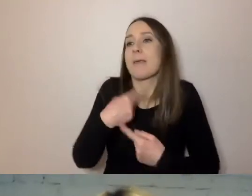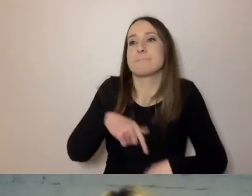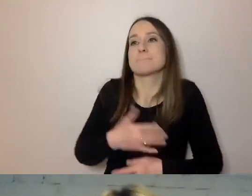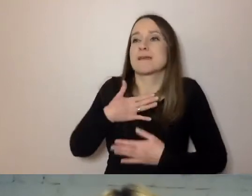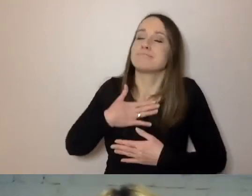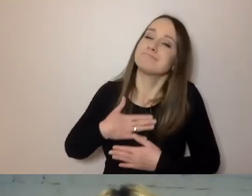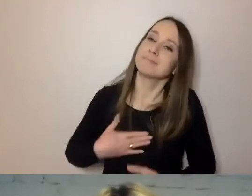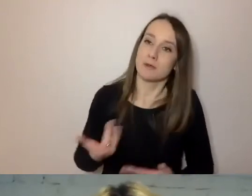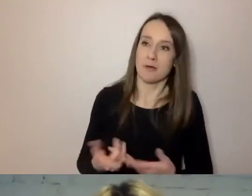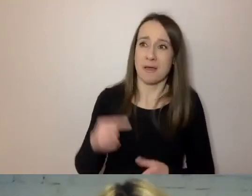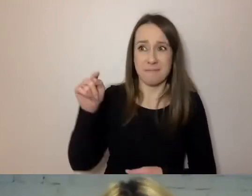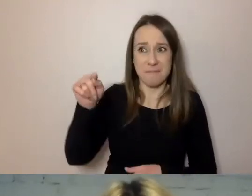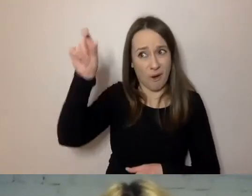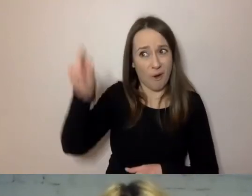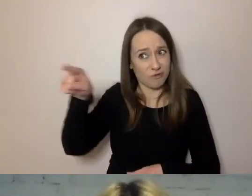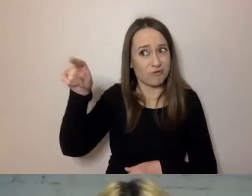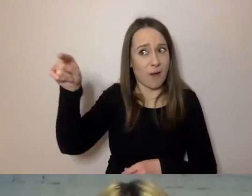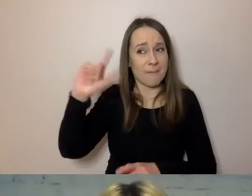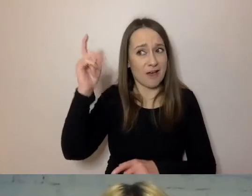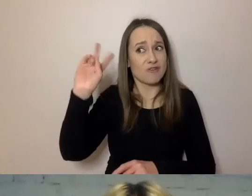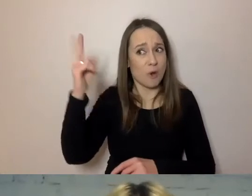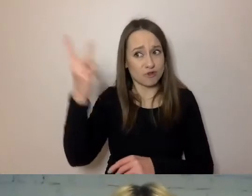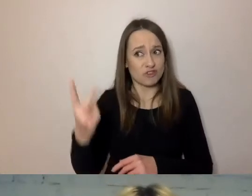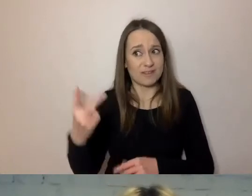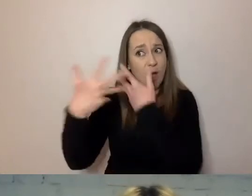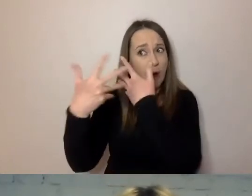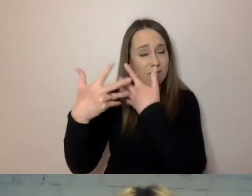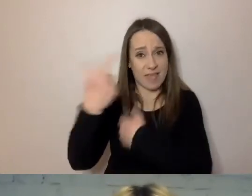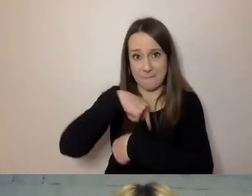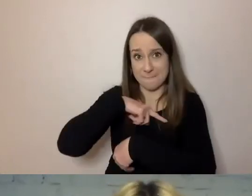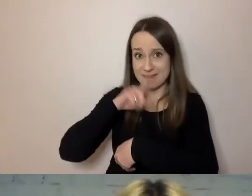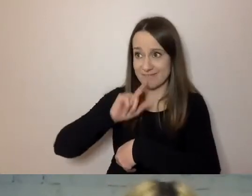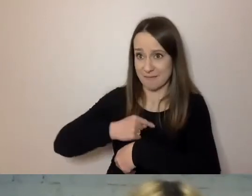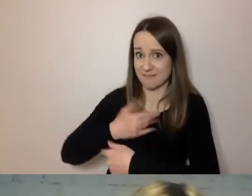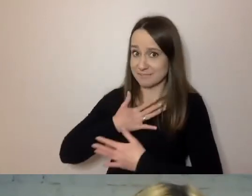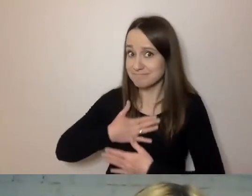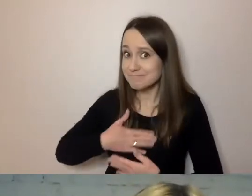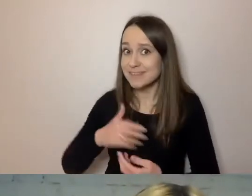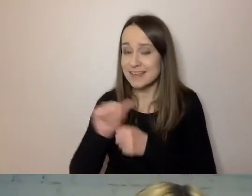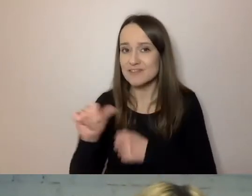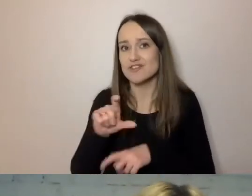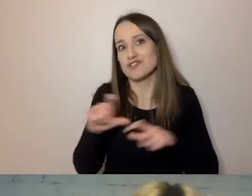To on powinien ocenić, czy jesteśmy uprzejmi, czy nam tej uprzejmości brakuje,